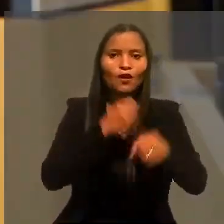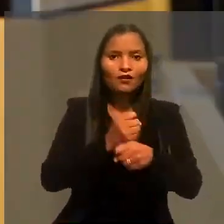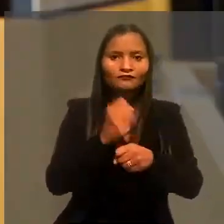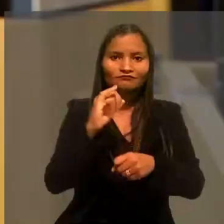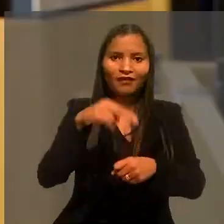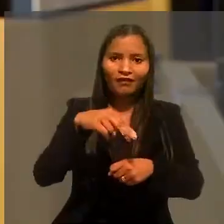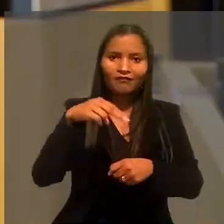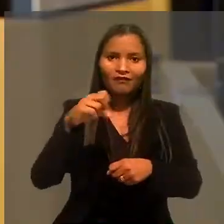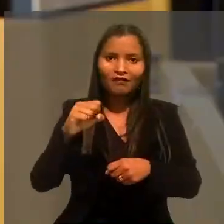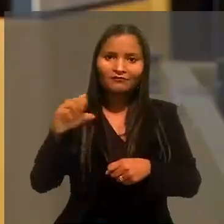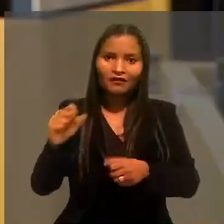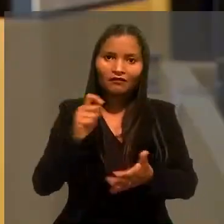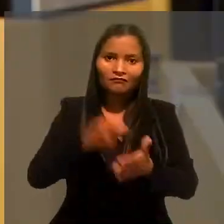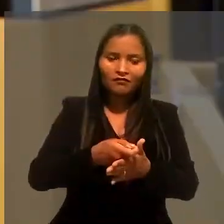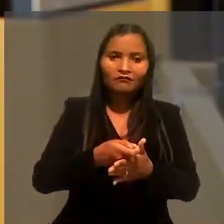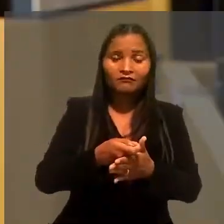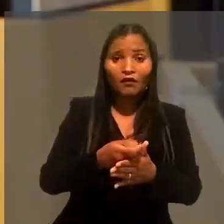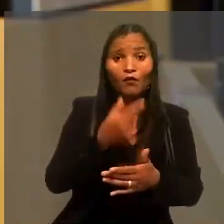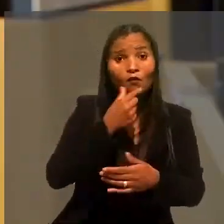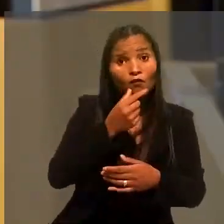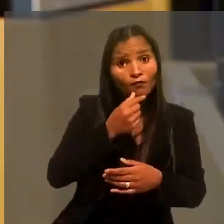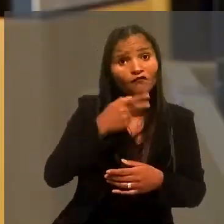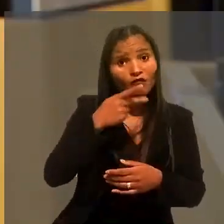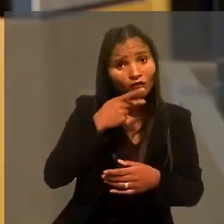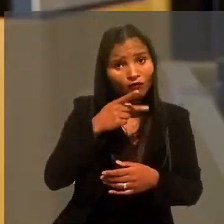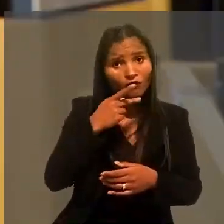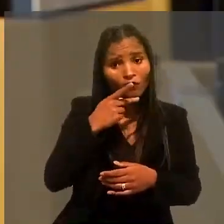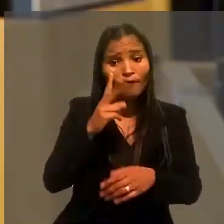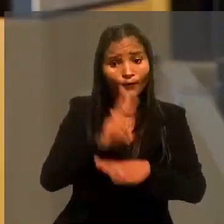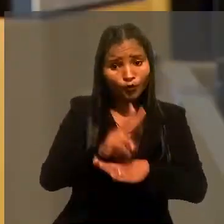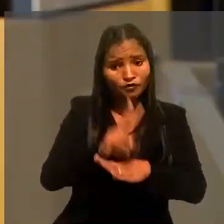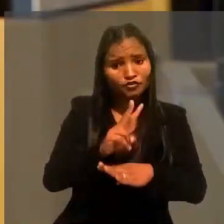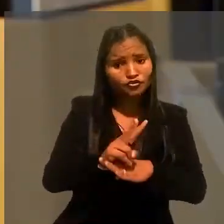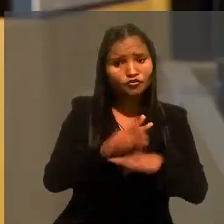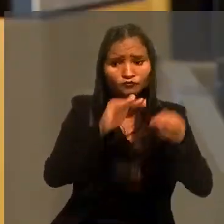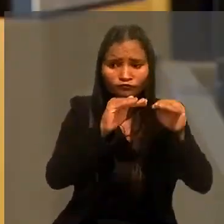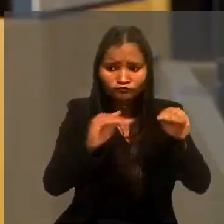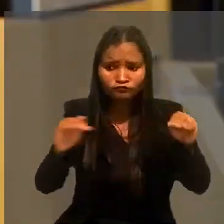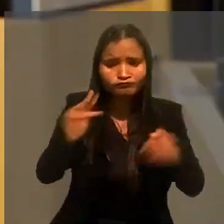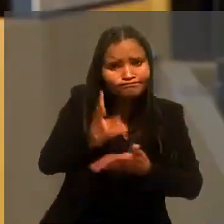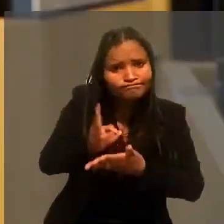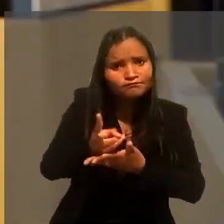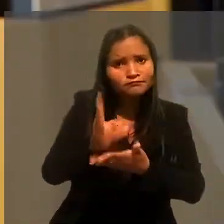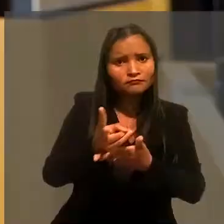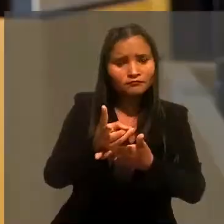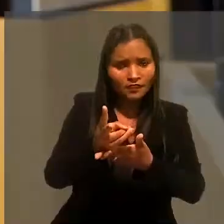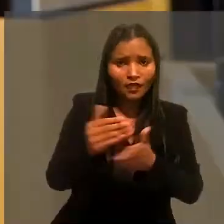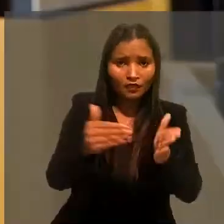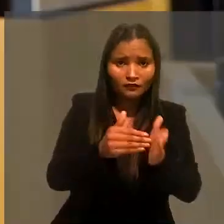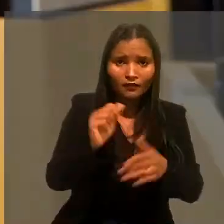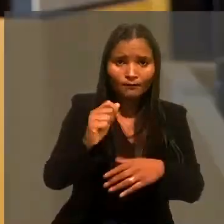Ele argumentou que estaria protegido pela estabilidade provisória prevista em acordo coletivo da categoria.